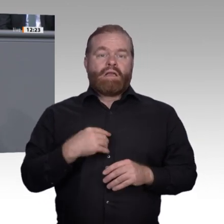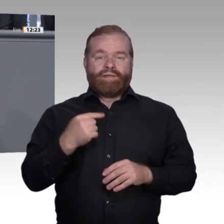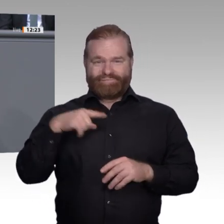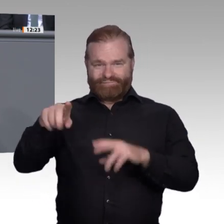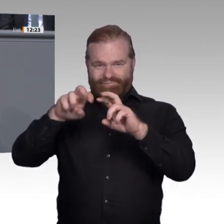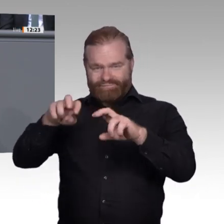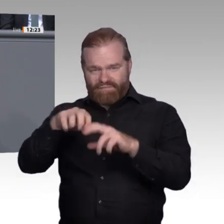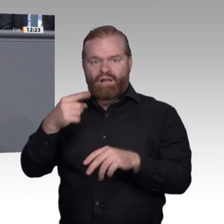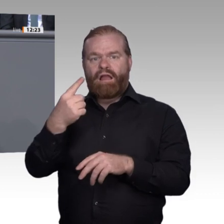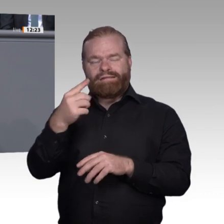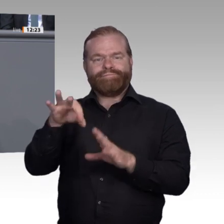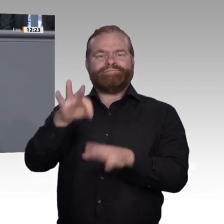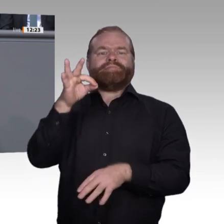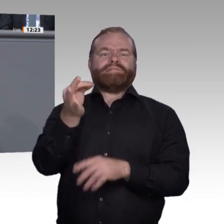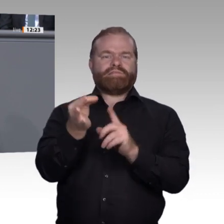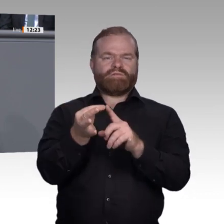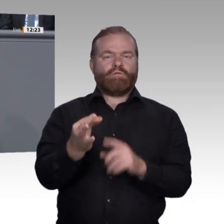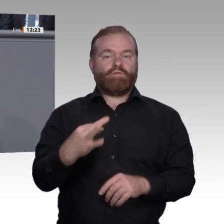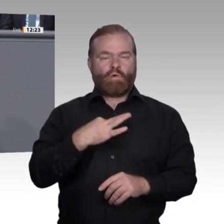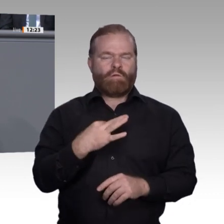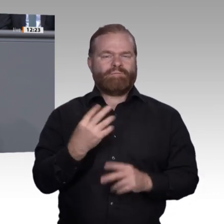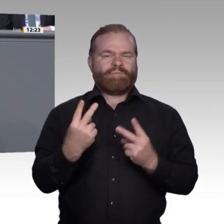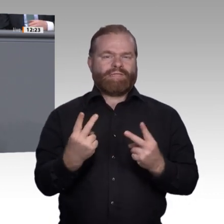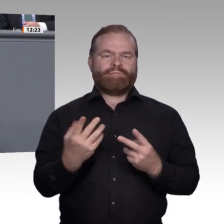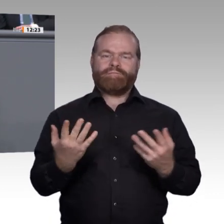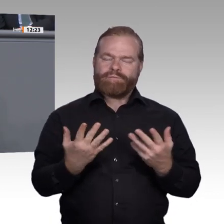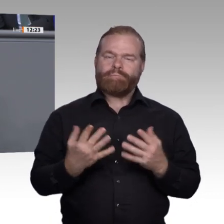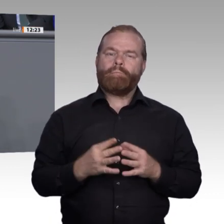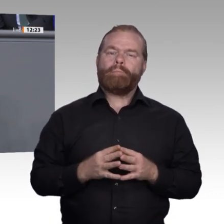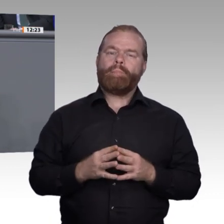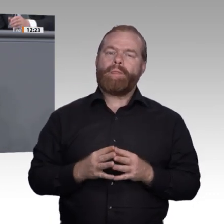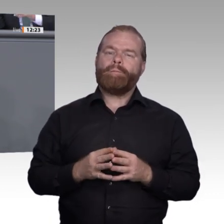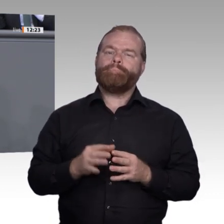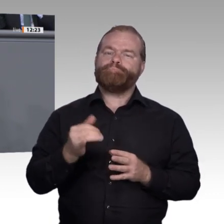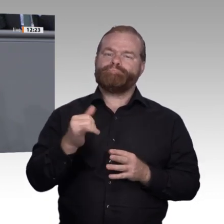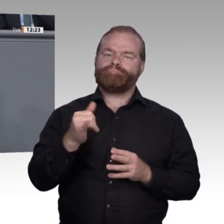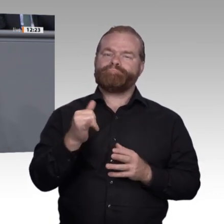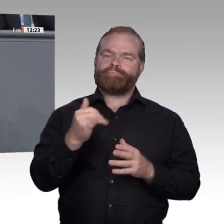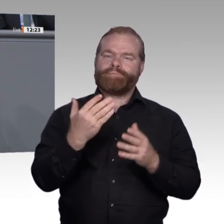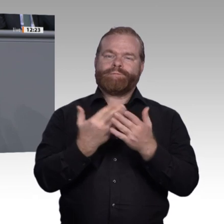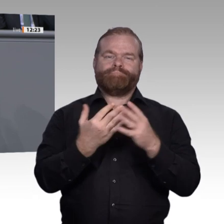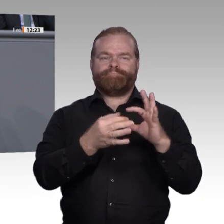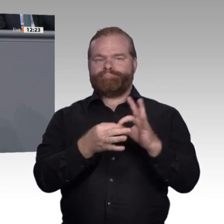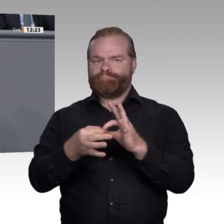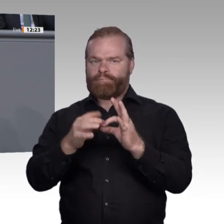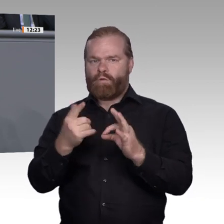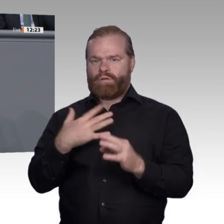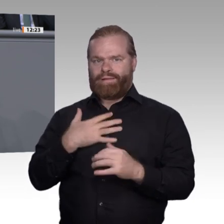mich: Wie kommen wir zu einer Gleichwertigkeit von beruflicher und akademischer Ausbildung in der Wahrnehmung unserer Bevölkerung?